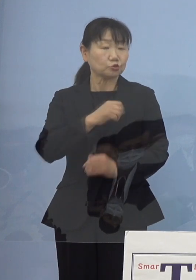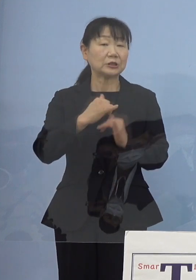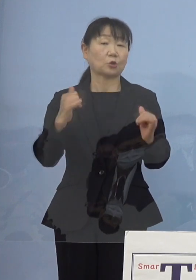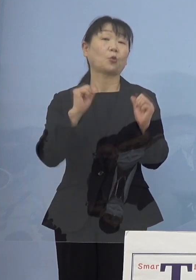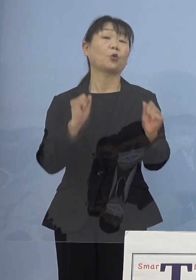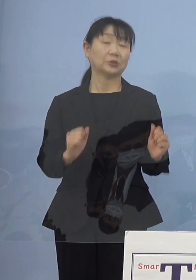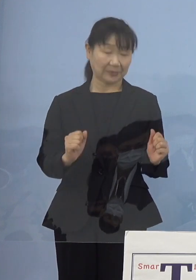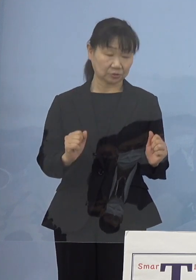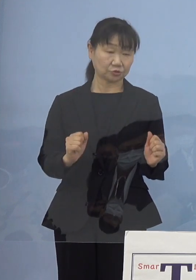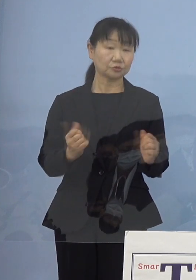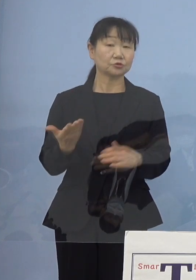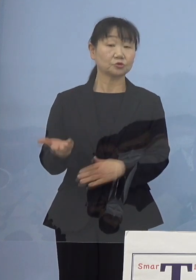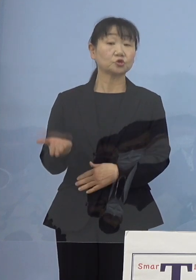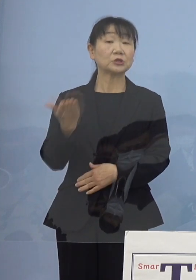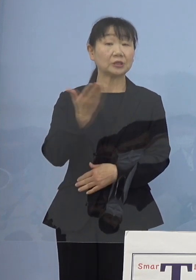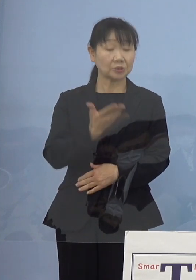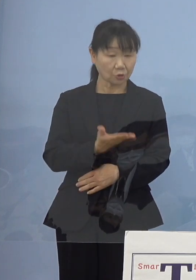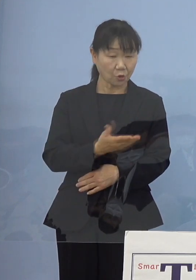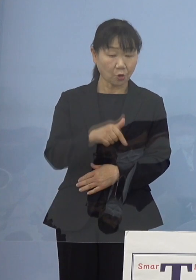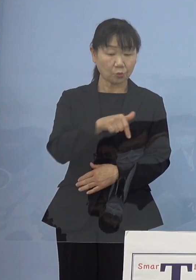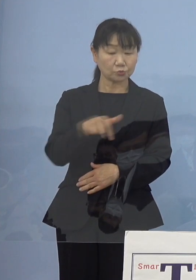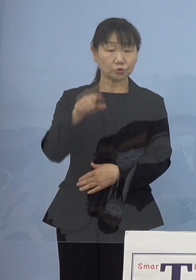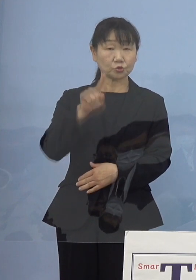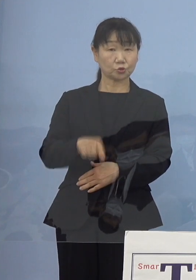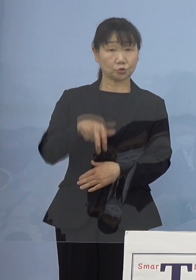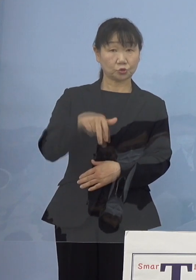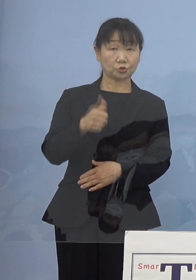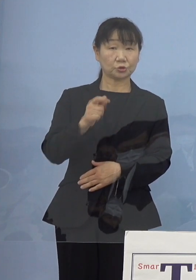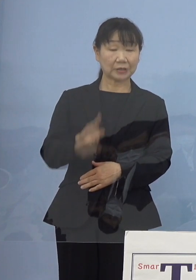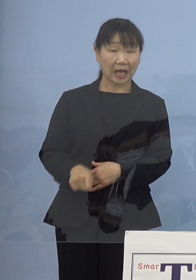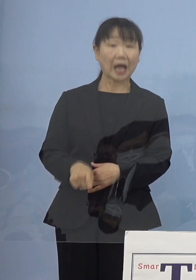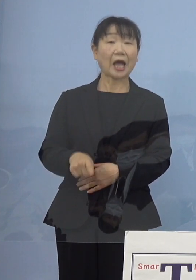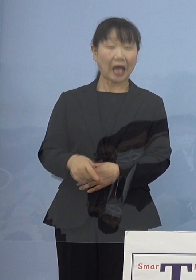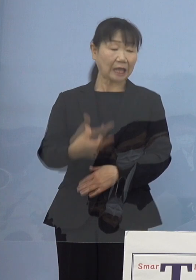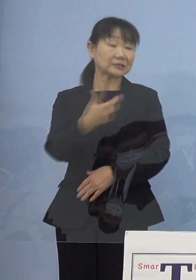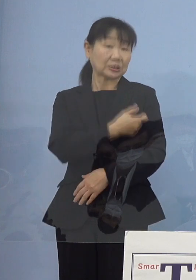次のいわゆるブースター接種という 3度目の接種